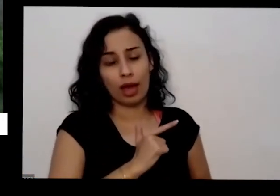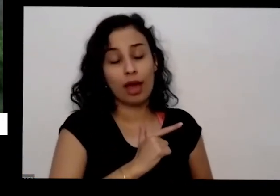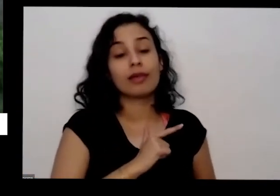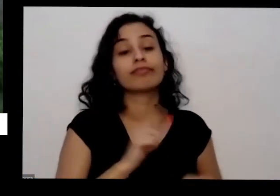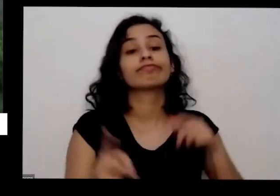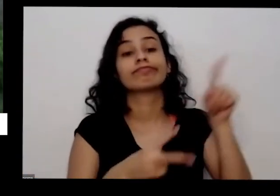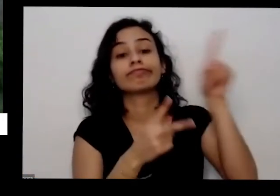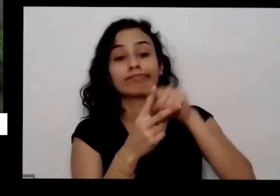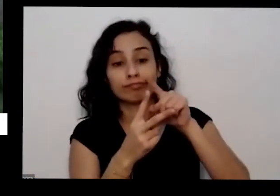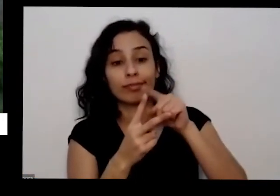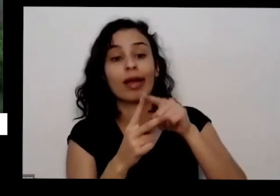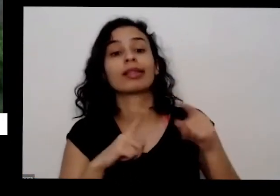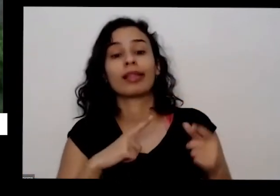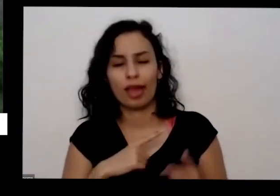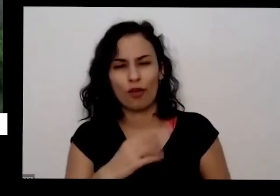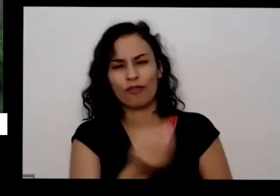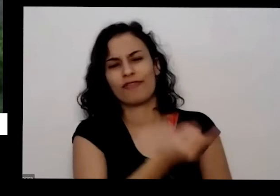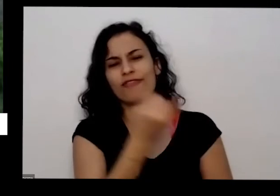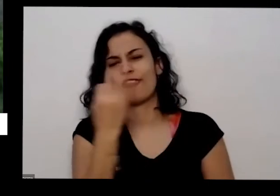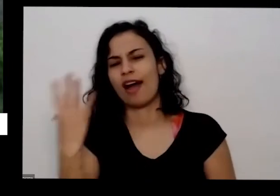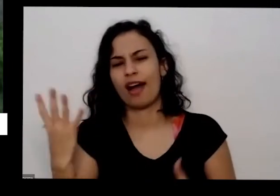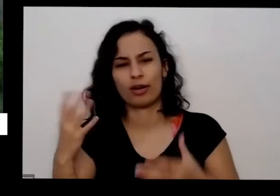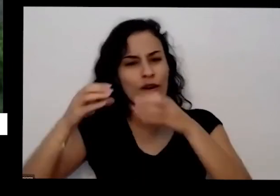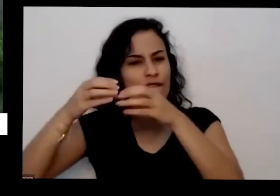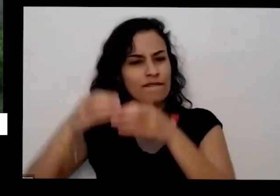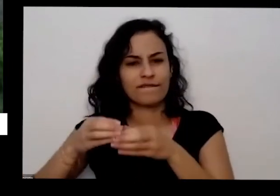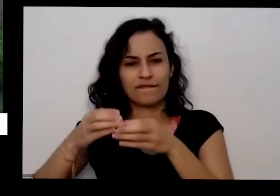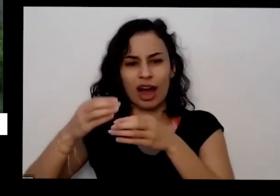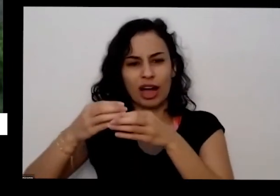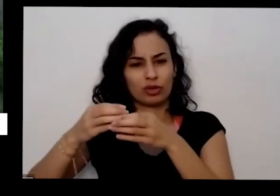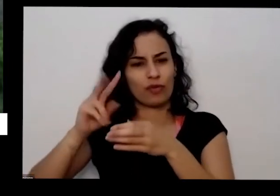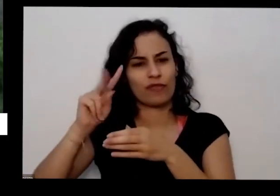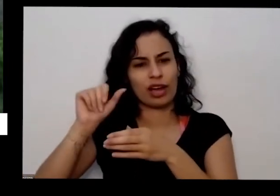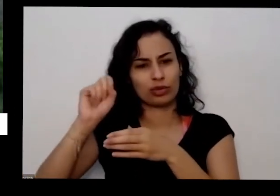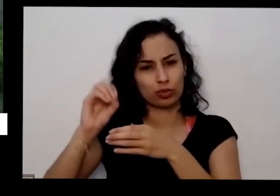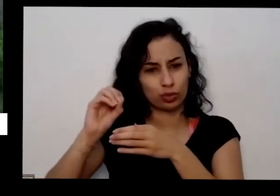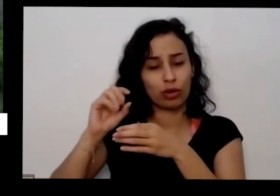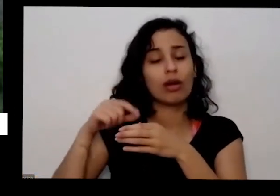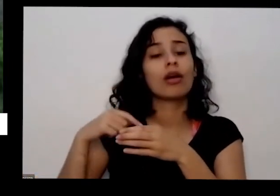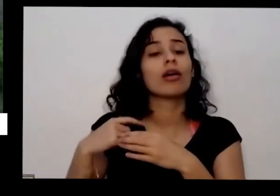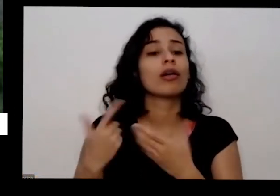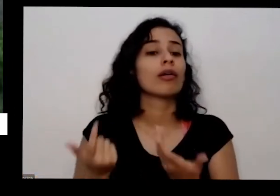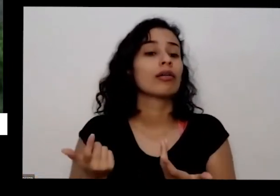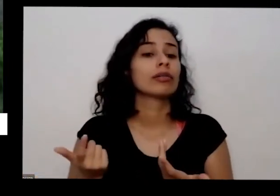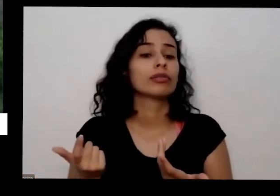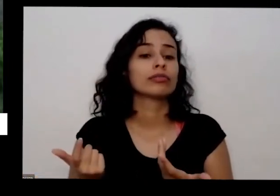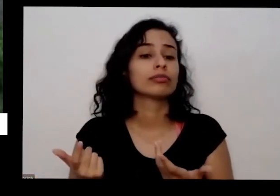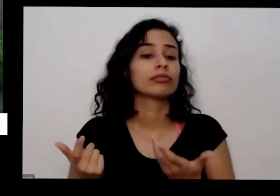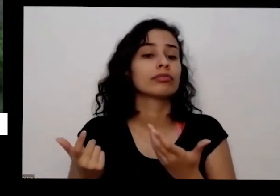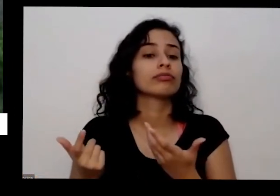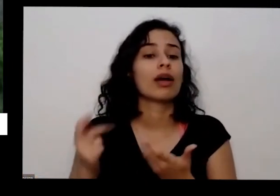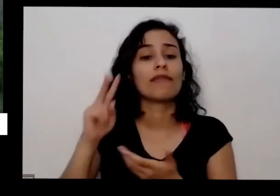muitos vasos porque eu não só tenho vaso que eu aproveito para o meu próprio consumo como eu levo